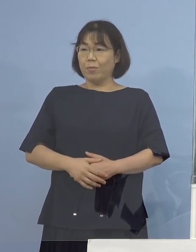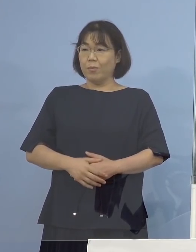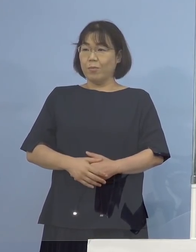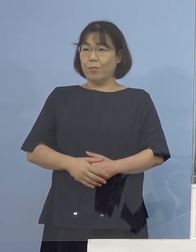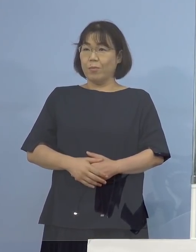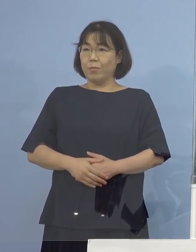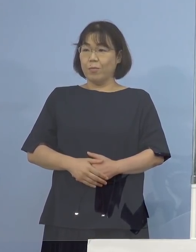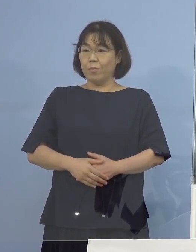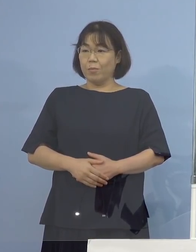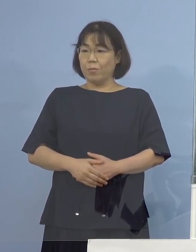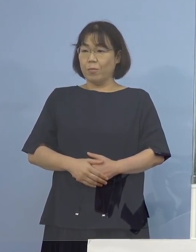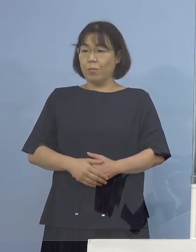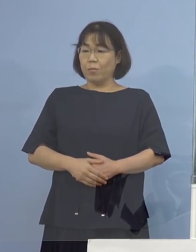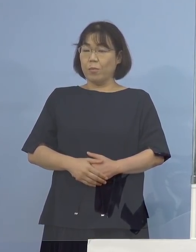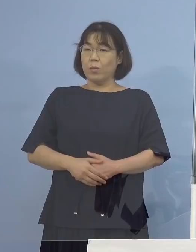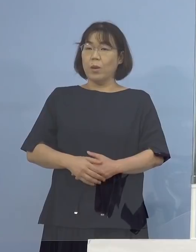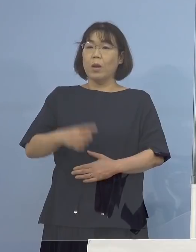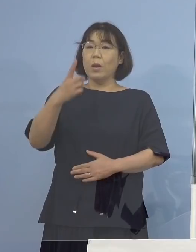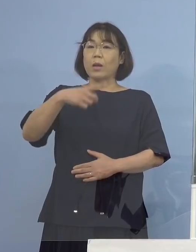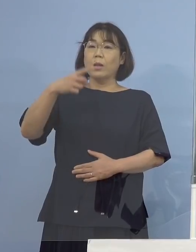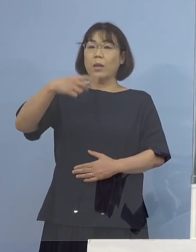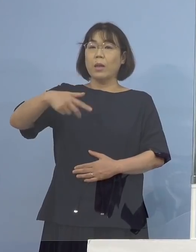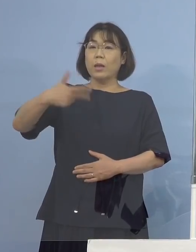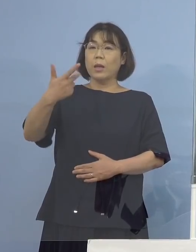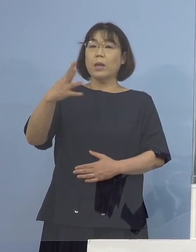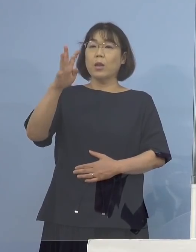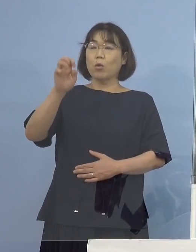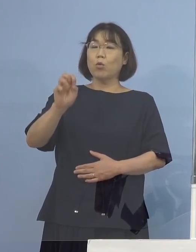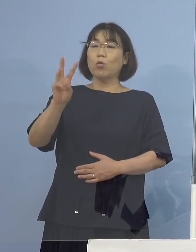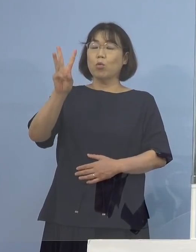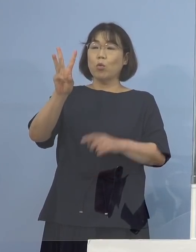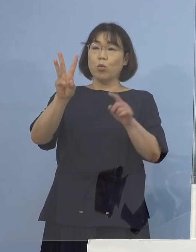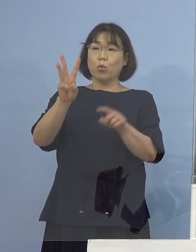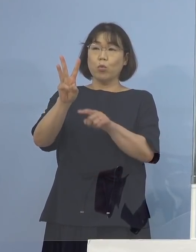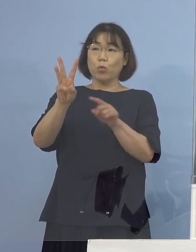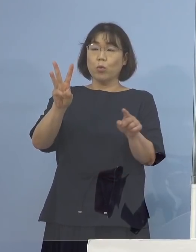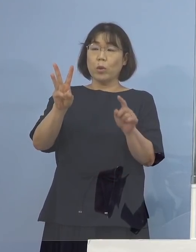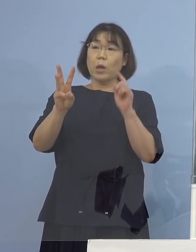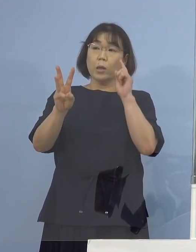（徳島新聞社） 1,743例目の方ですけども